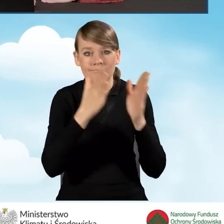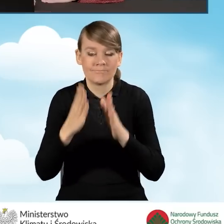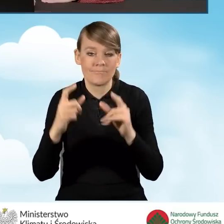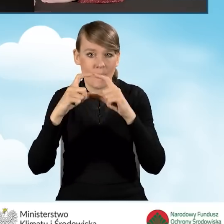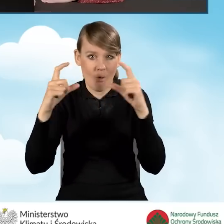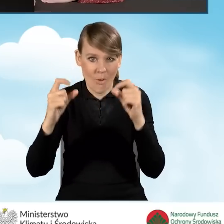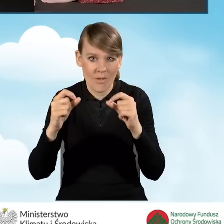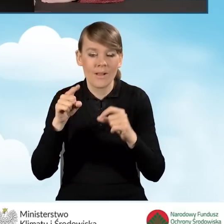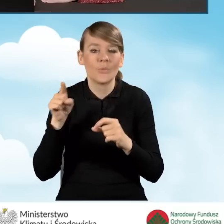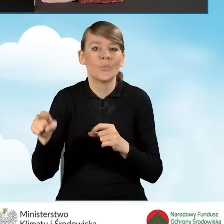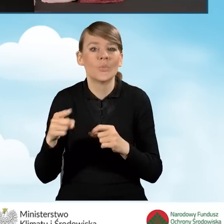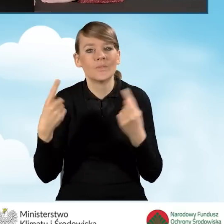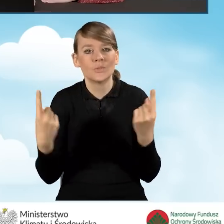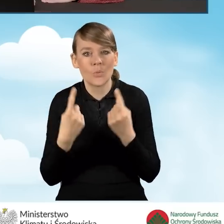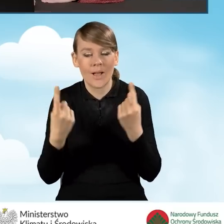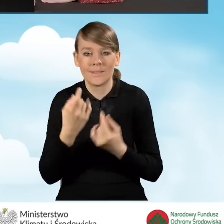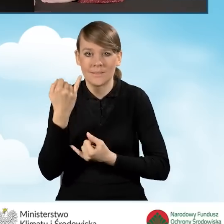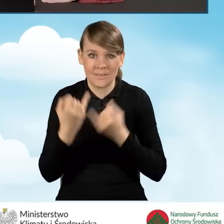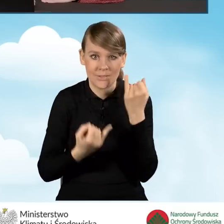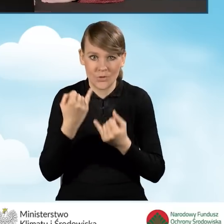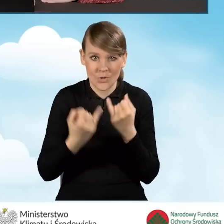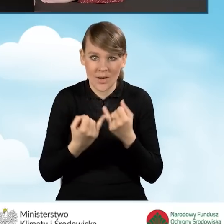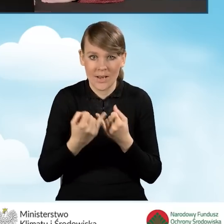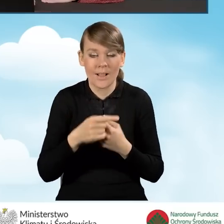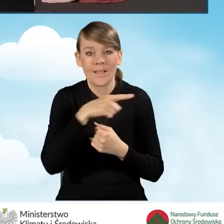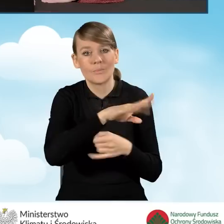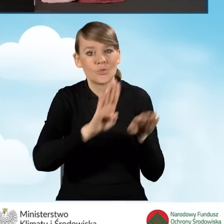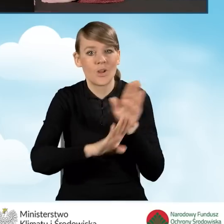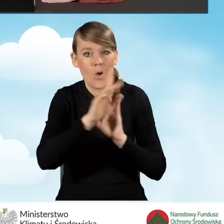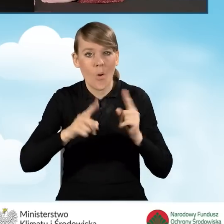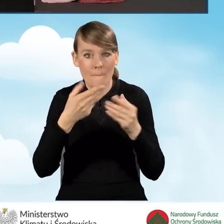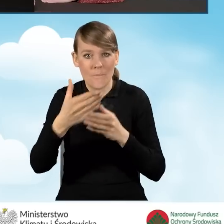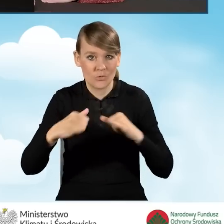kiedy wniosek pomaga wypełnić przedstawiciel organizacji pozarządowej